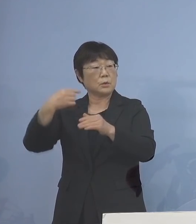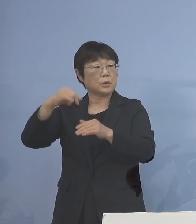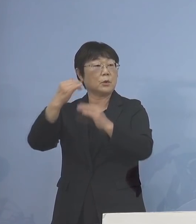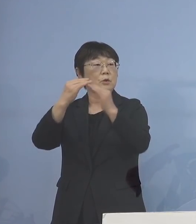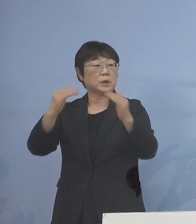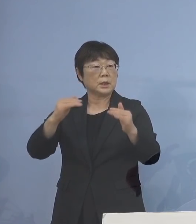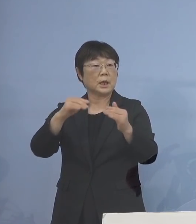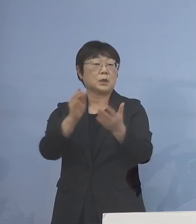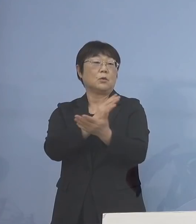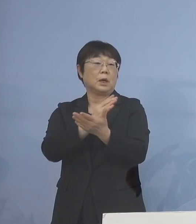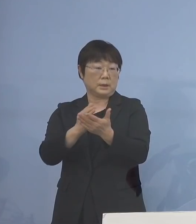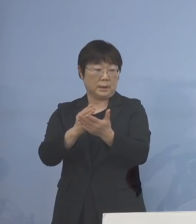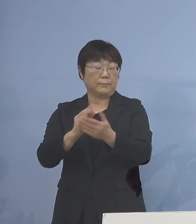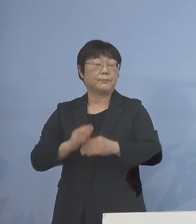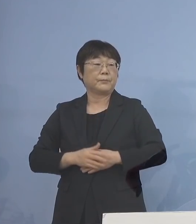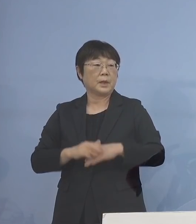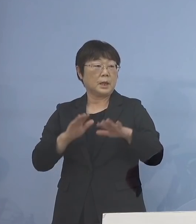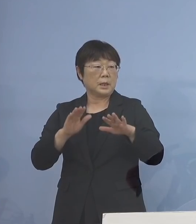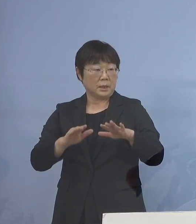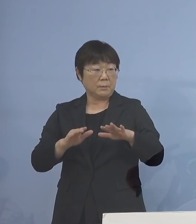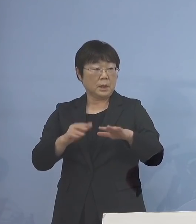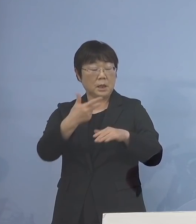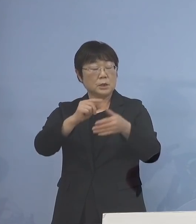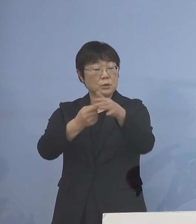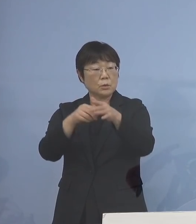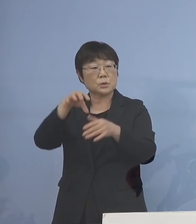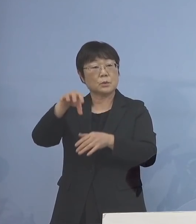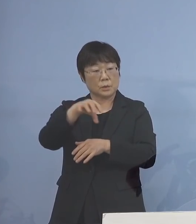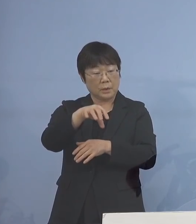ということで ただ、いま市町村におきまして